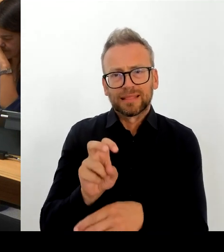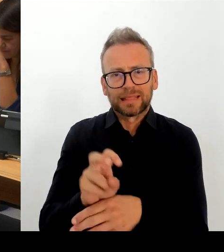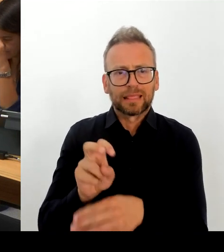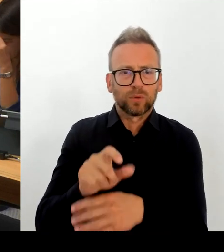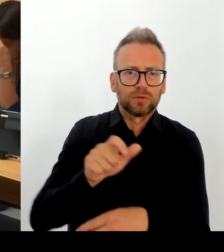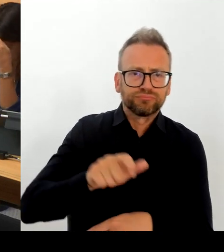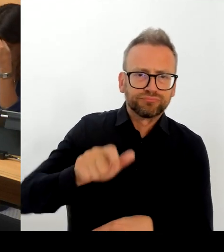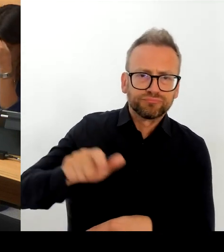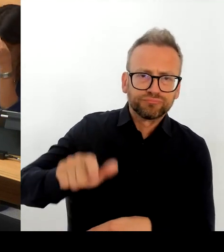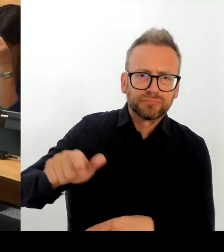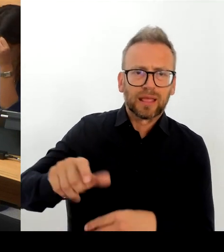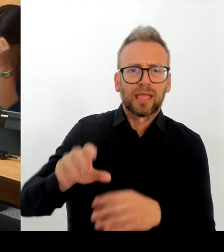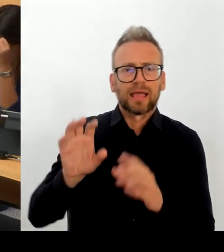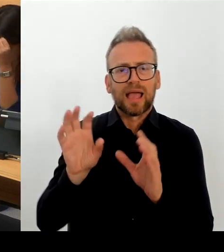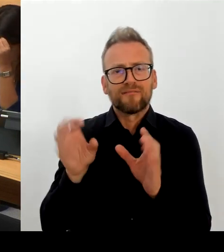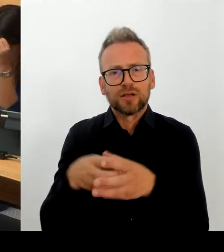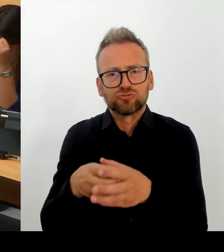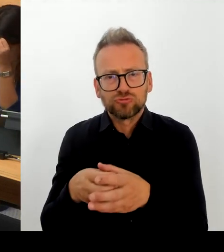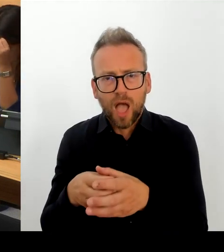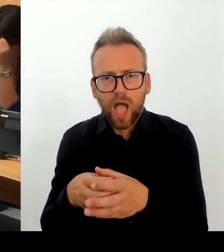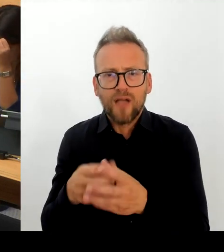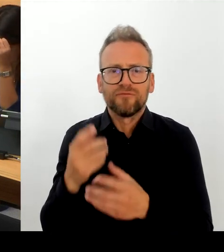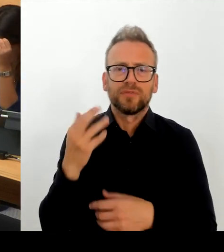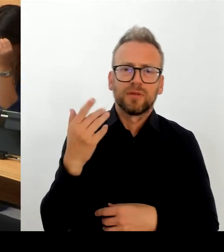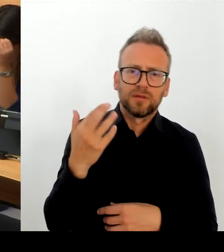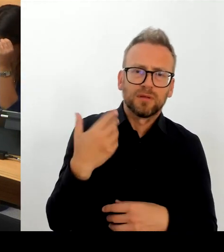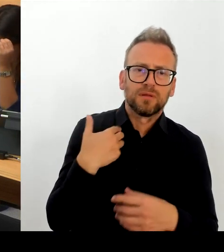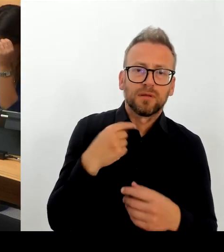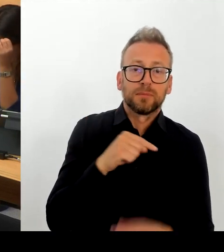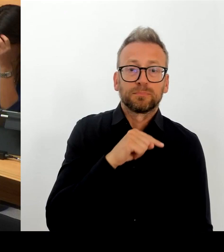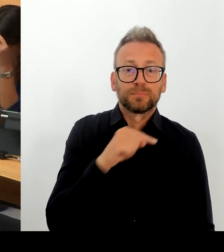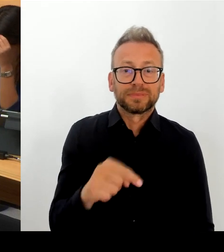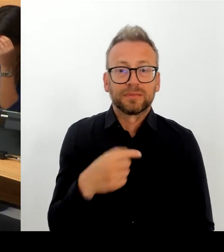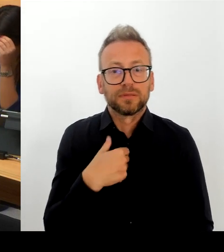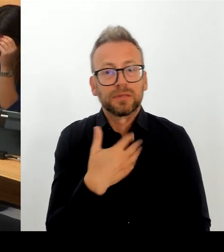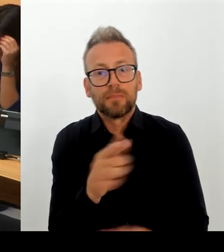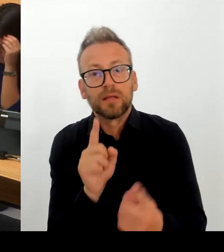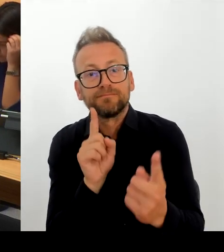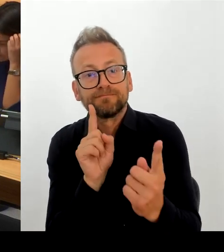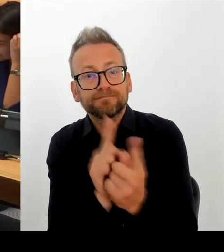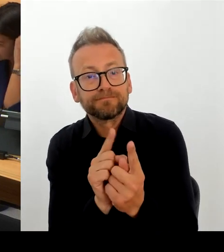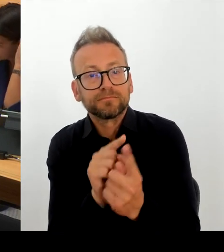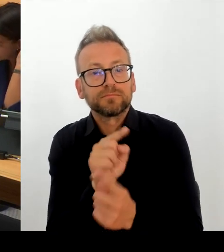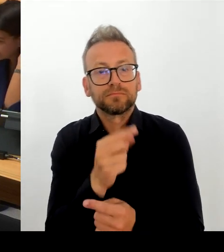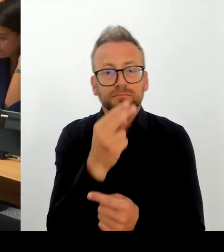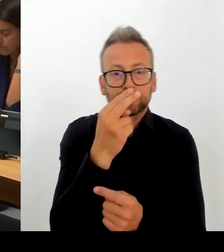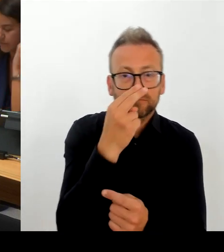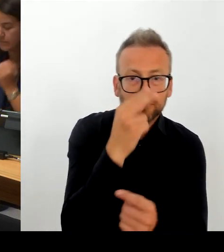eben nicht mehr nur Berlin hat in dieser Art und Weise, sondern die zunehmend aufgrund der demografischen Entwicklung auch andere Länder einholen.